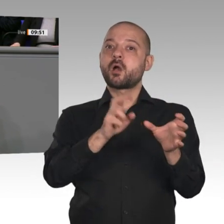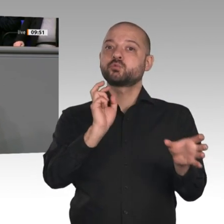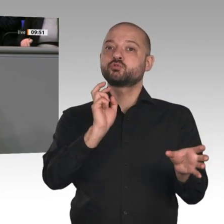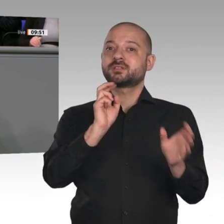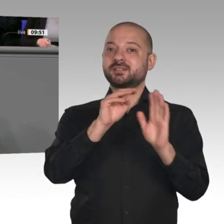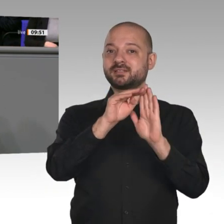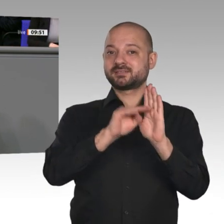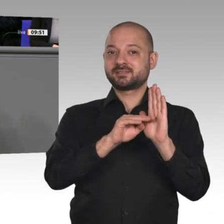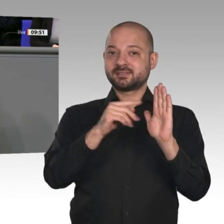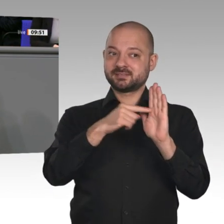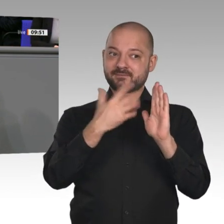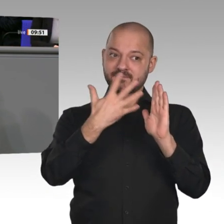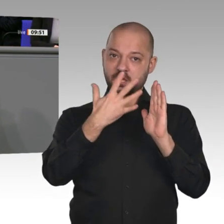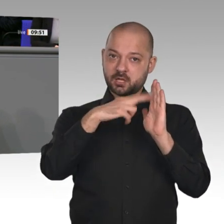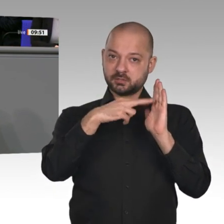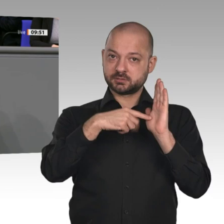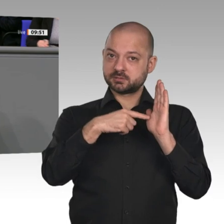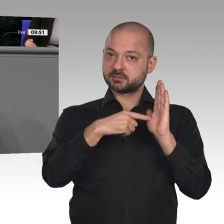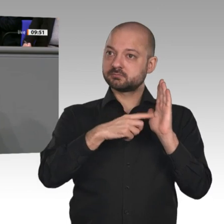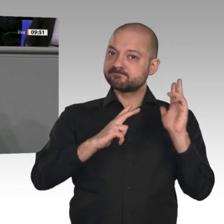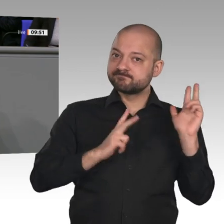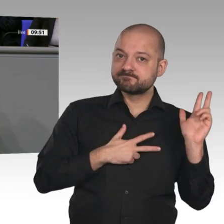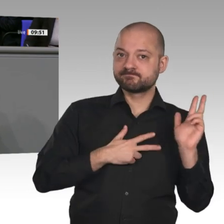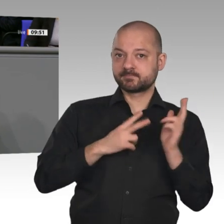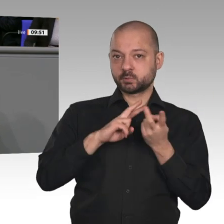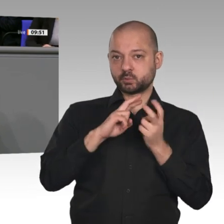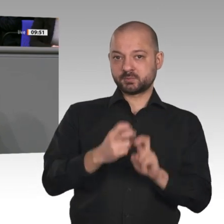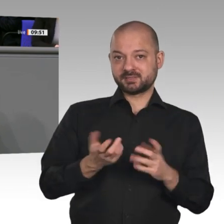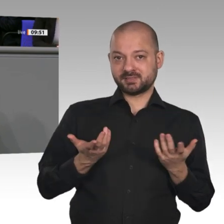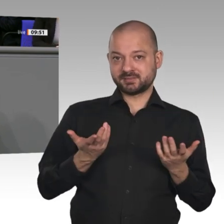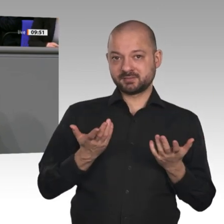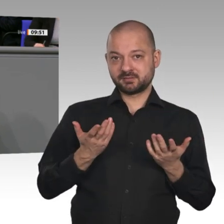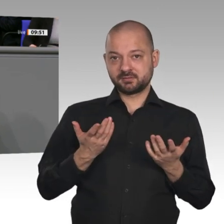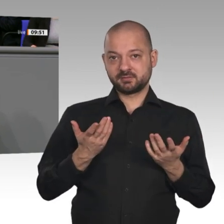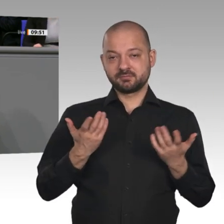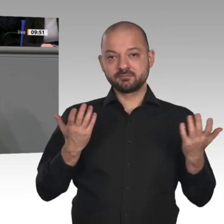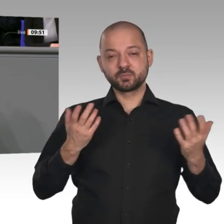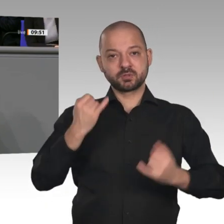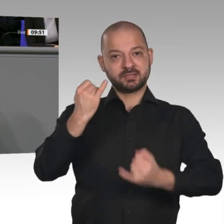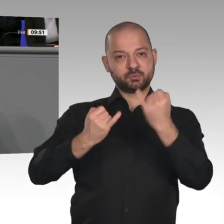Wärme, für Industrie- und für Fernwärme. Deshalb ist es gut, dass wir genau hingucken, ob die Umsetzung so funktioniert.